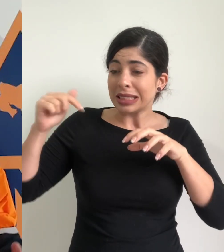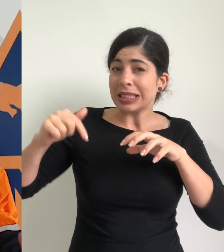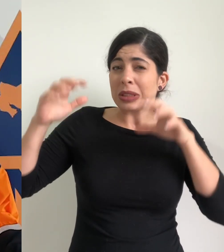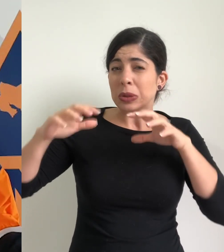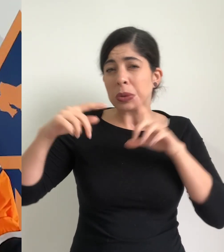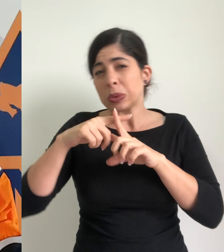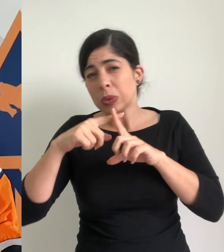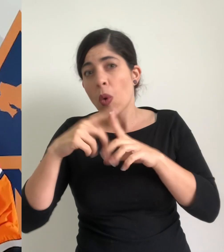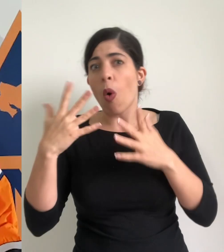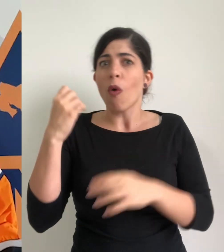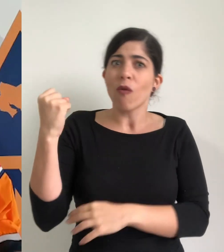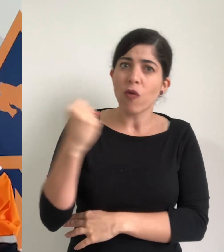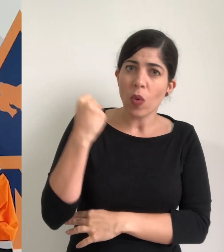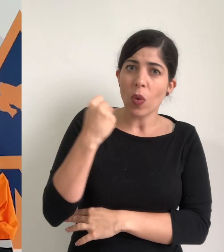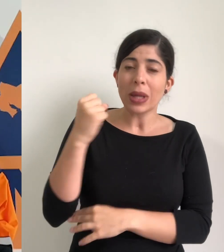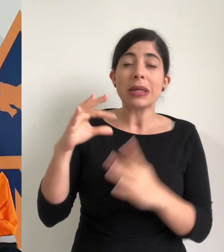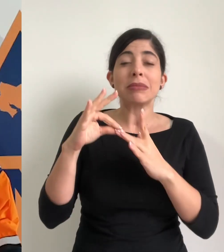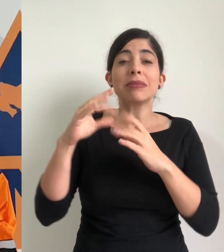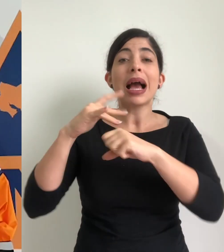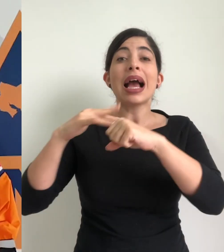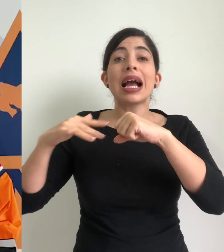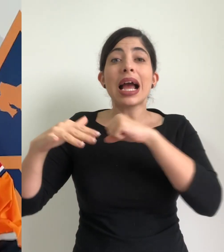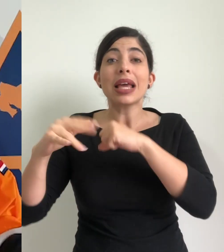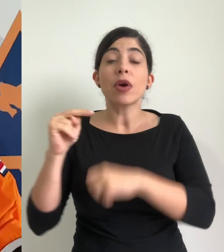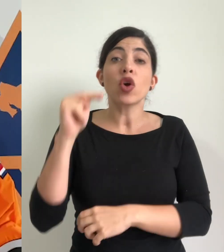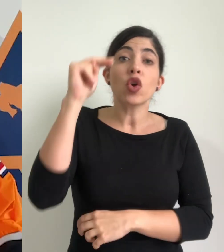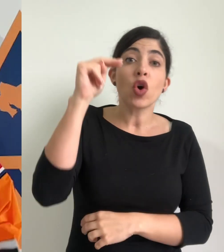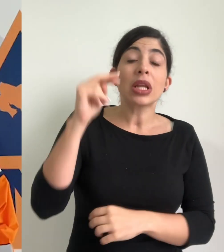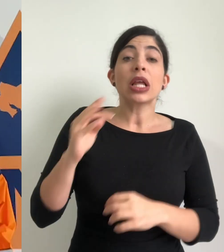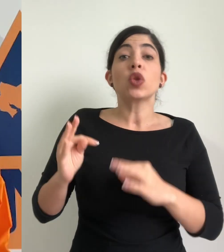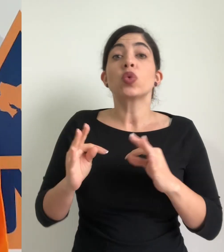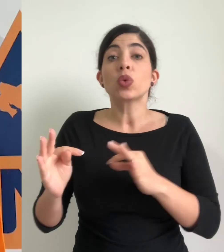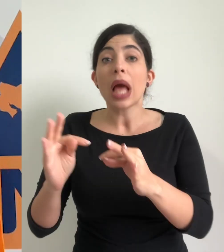lluvias de moderadas a fuertes principalmente lo que es caribe zona norte y la zona de Turrialba,